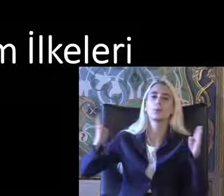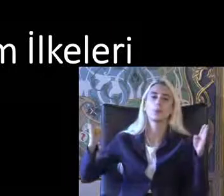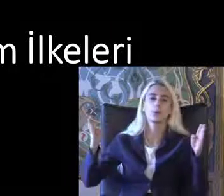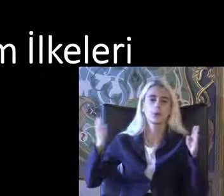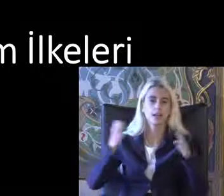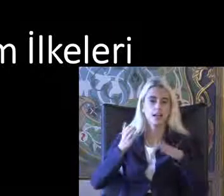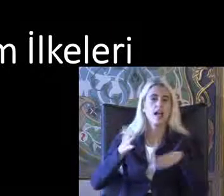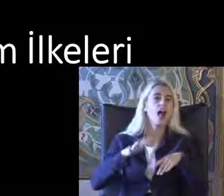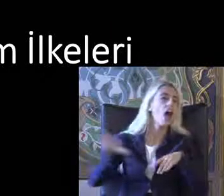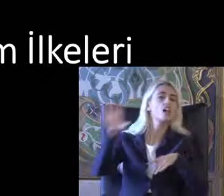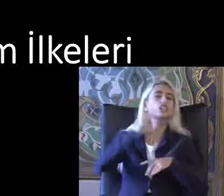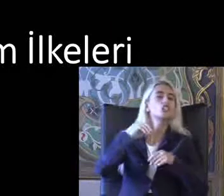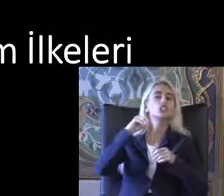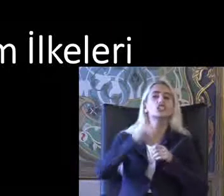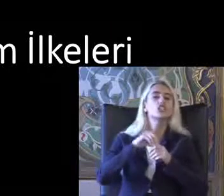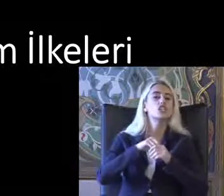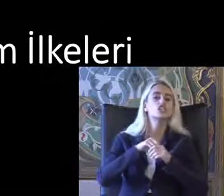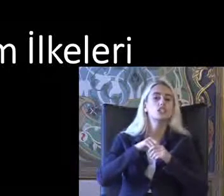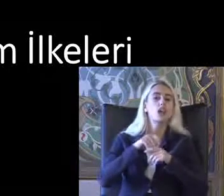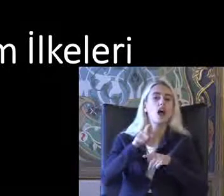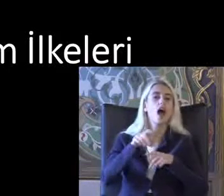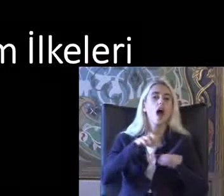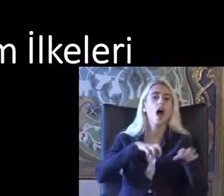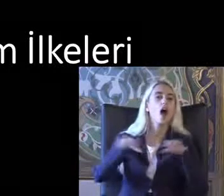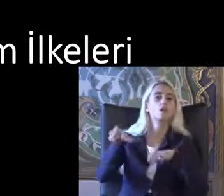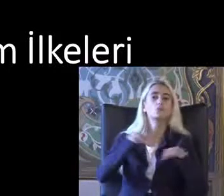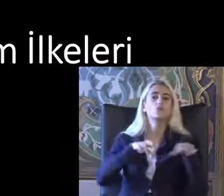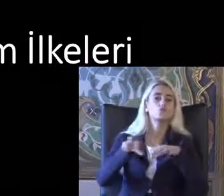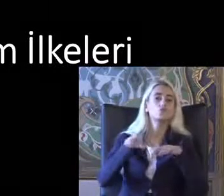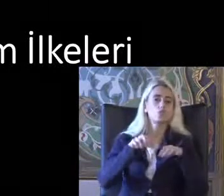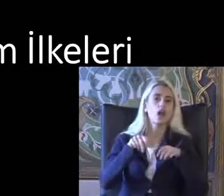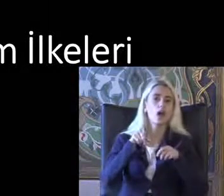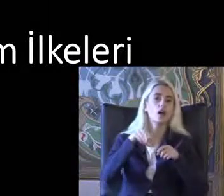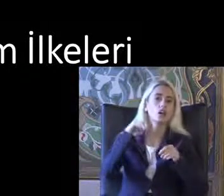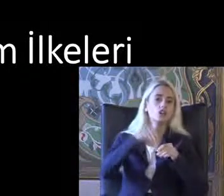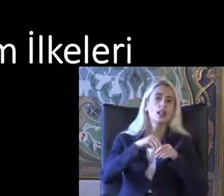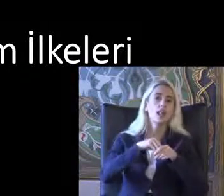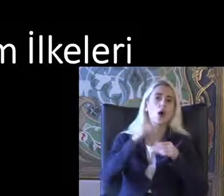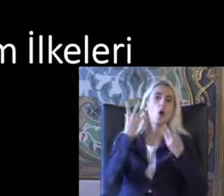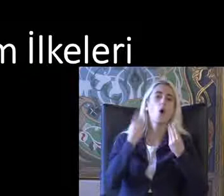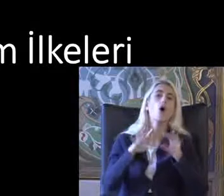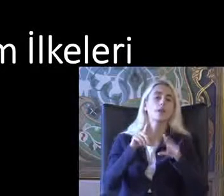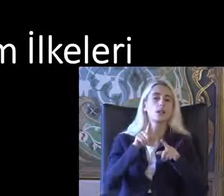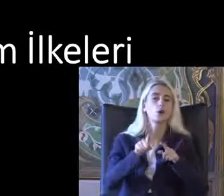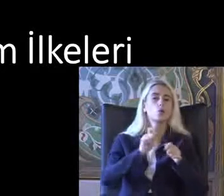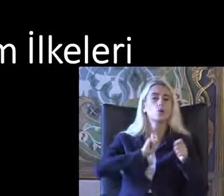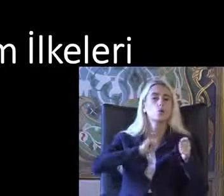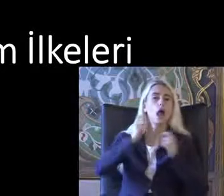Herkes için Ayrımcılık Bırakmadan Kullanılabilecek tehlike anne